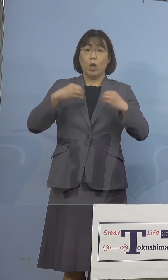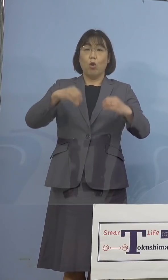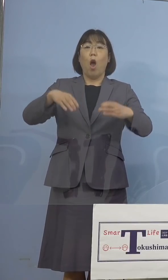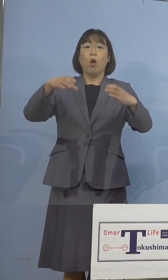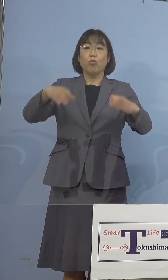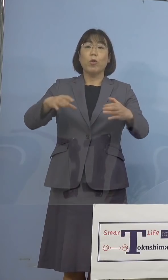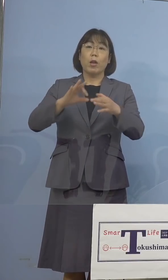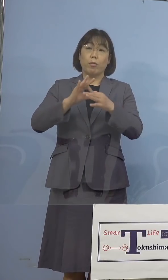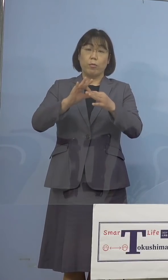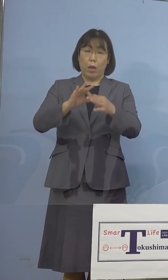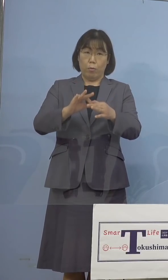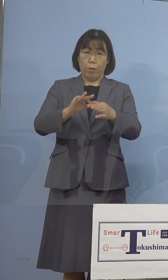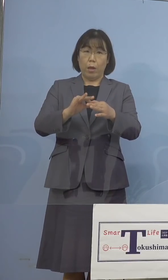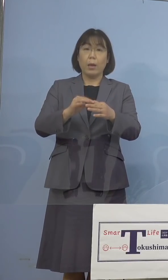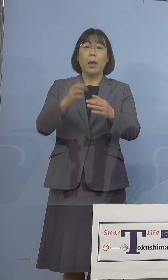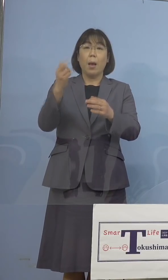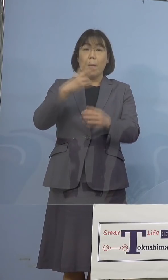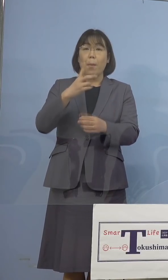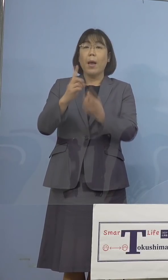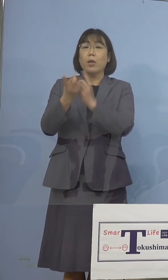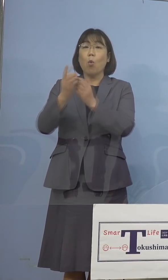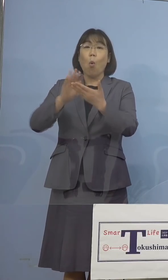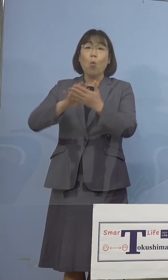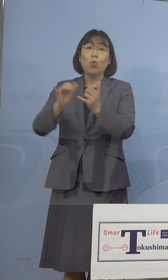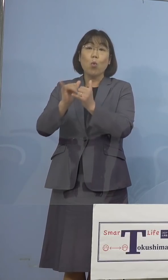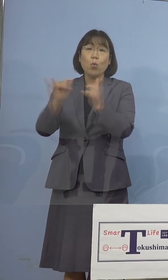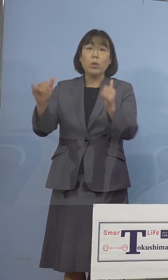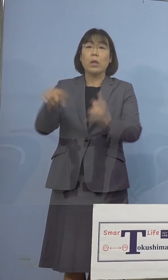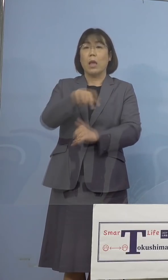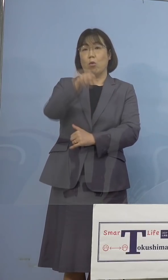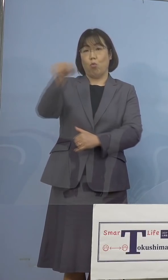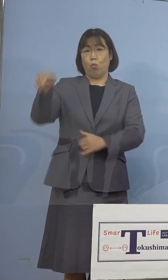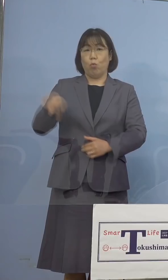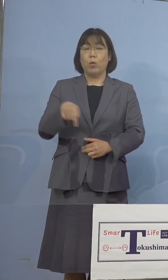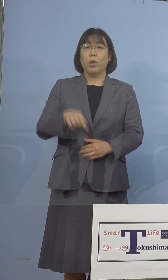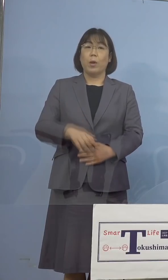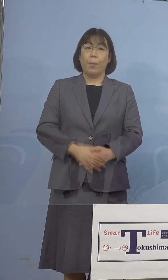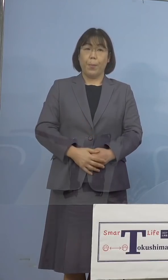あるいは濃厚接触者という形に なったところでもありました